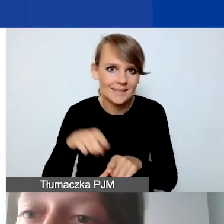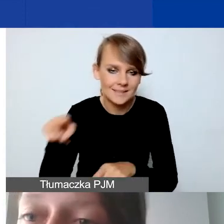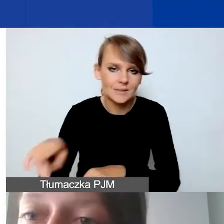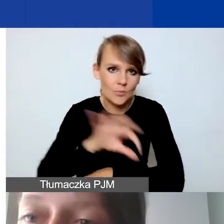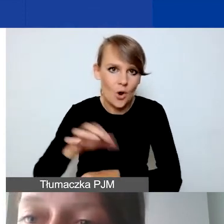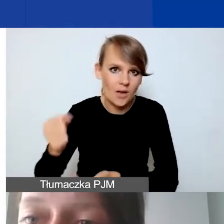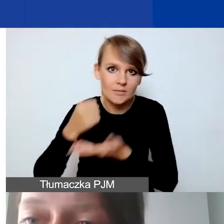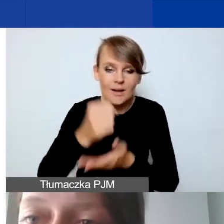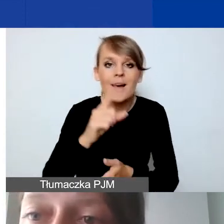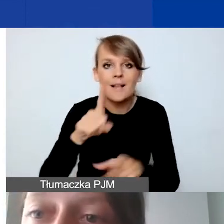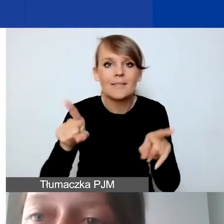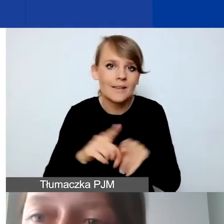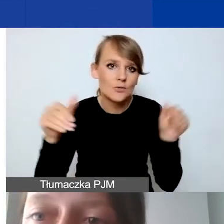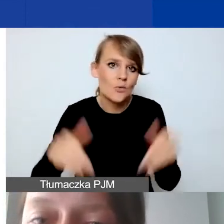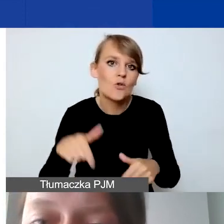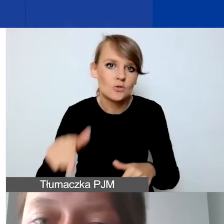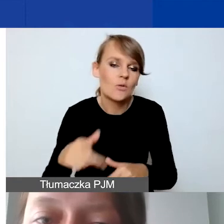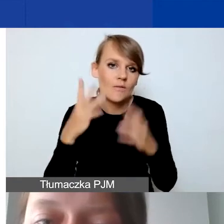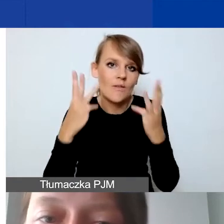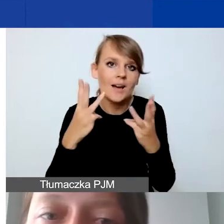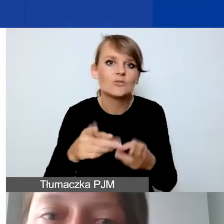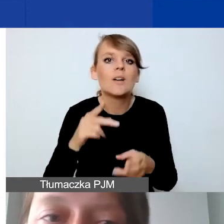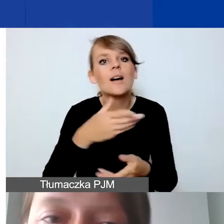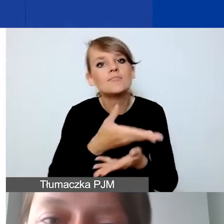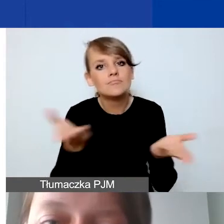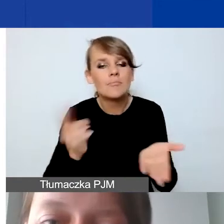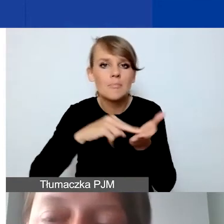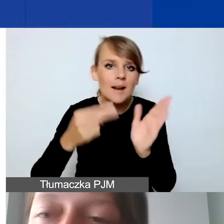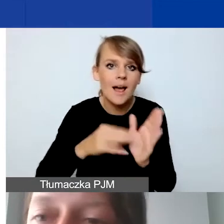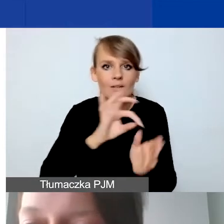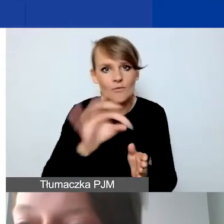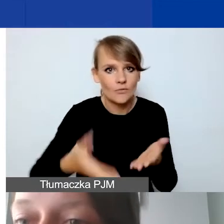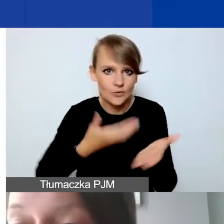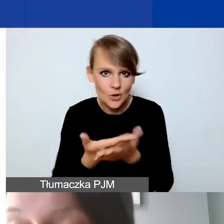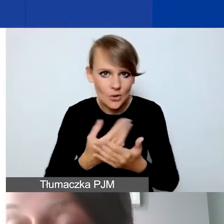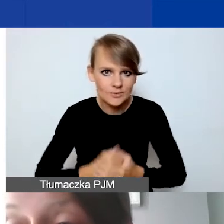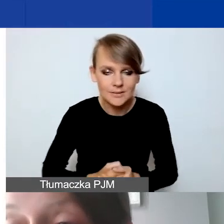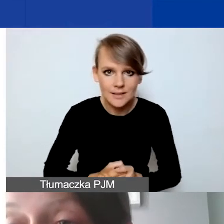ale mogą być również istotne przy planowaniu państwa wniosku. Szczególnie jeśli dotyczy to